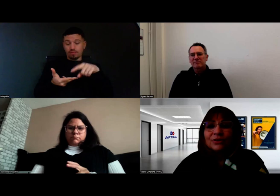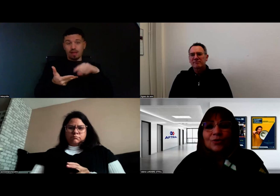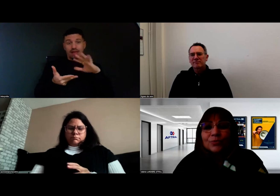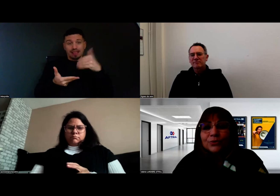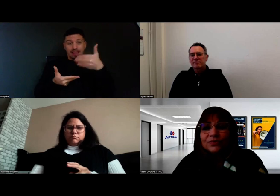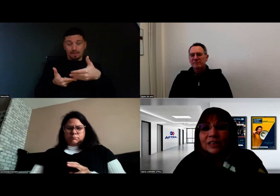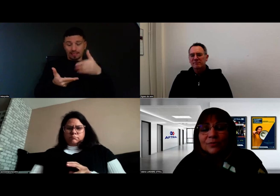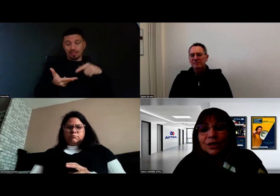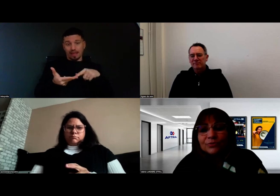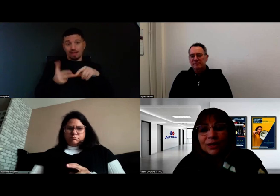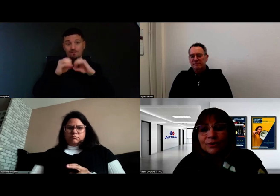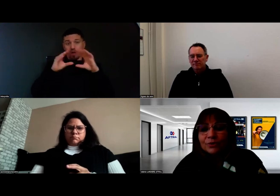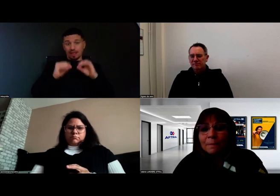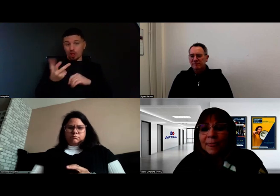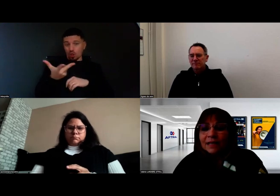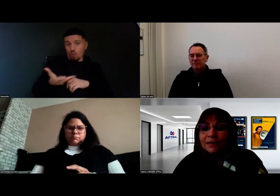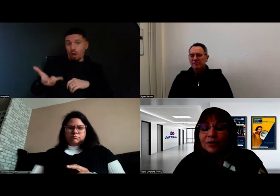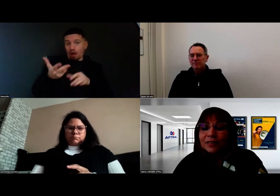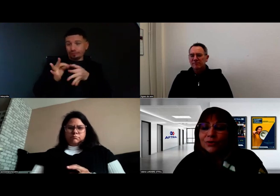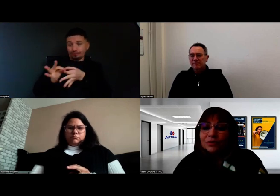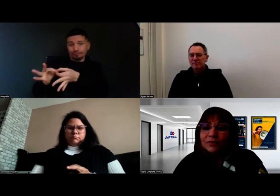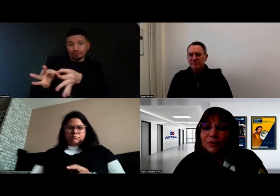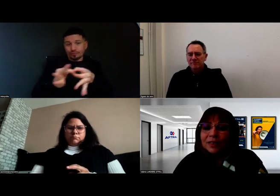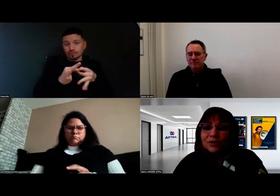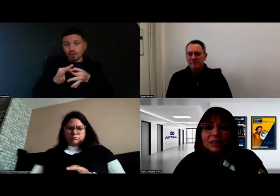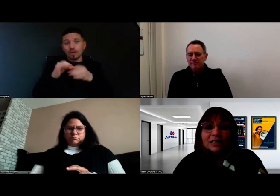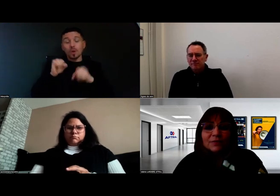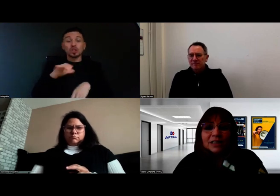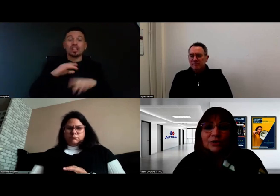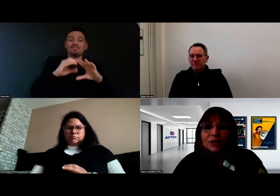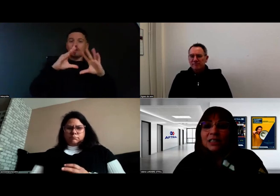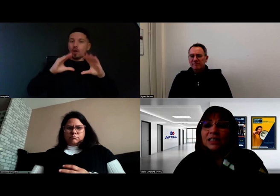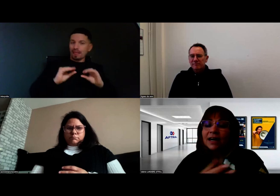On peut souvent avoir un formateur ou des formateurs qui s'investissent aussi